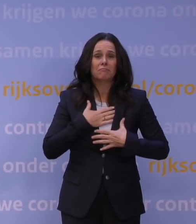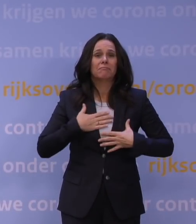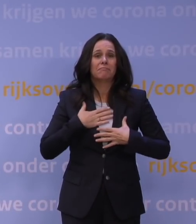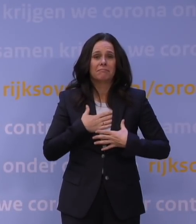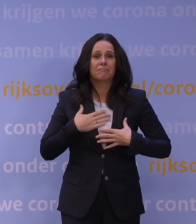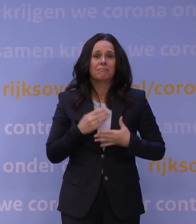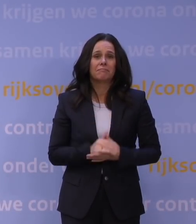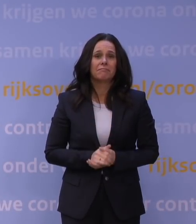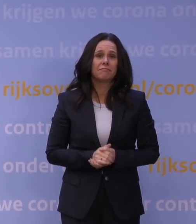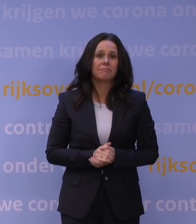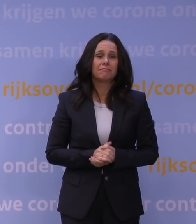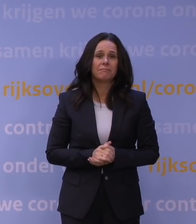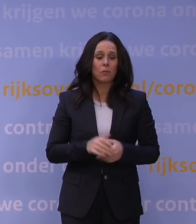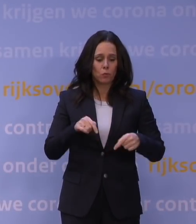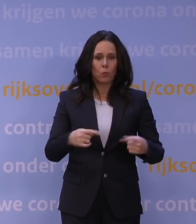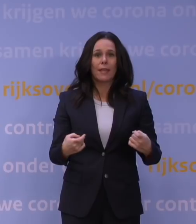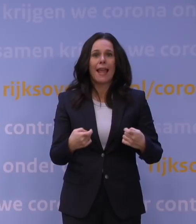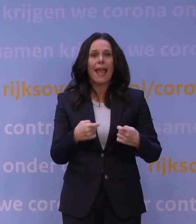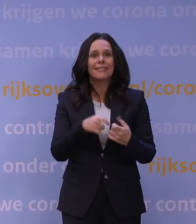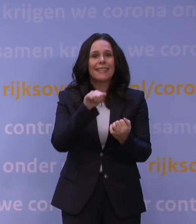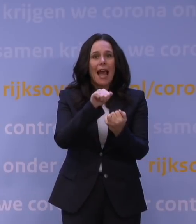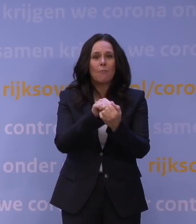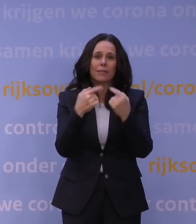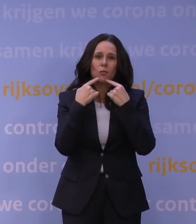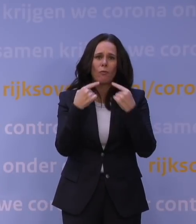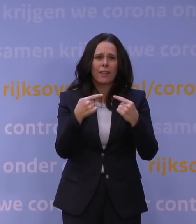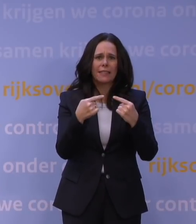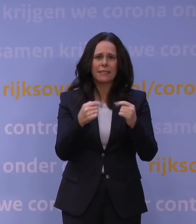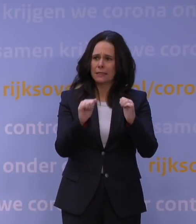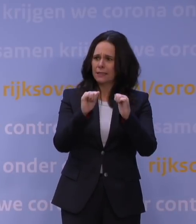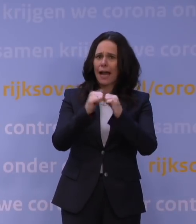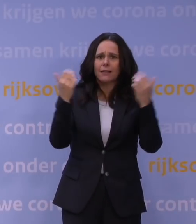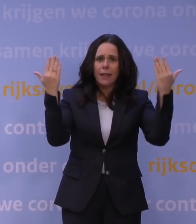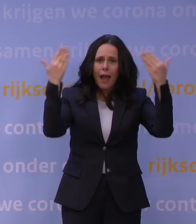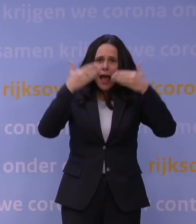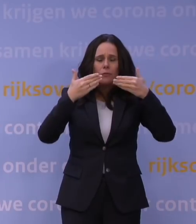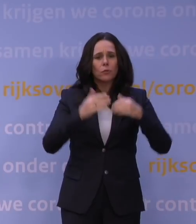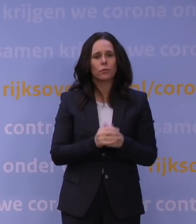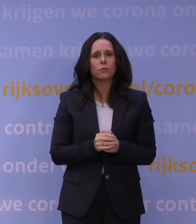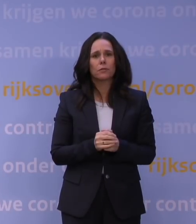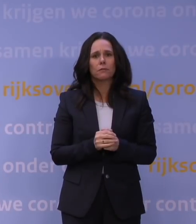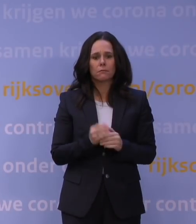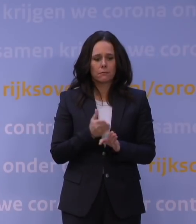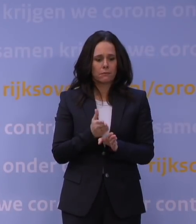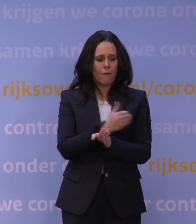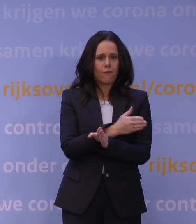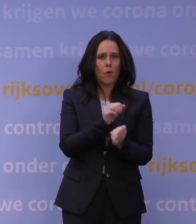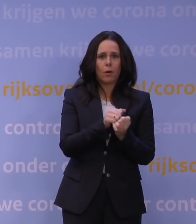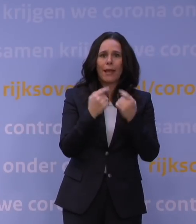Want een ingelaste persconferentie op zaterdagavond, vier dagen na de vorige persconferentie,